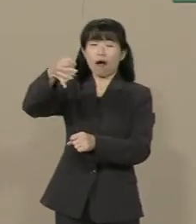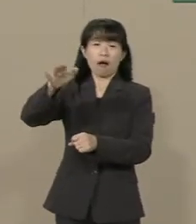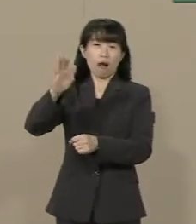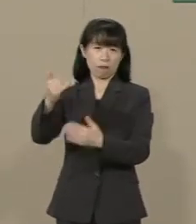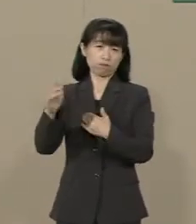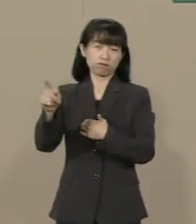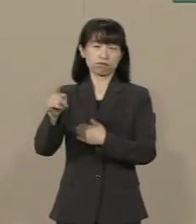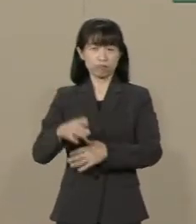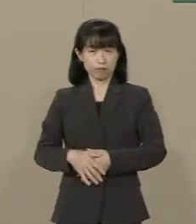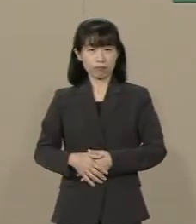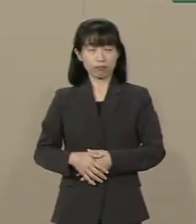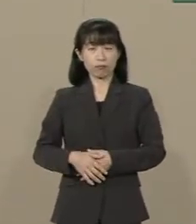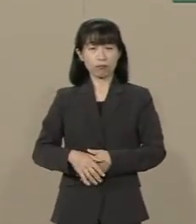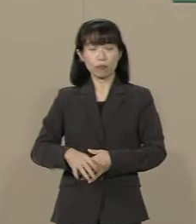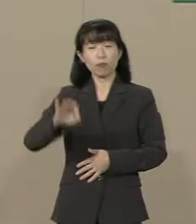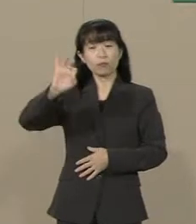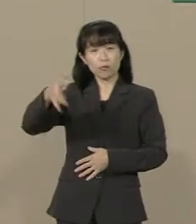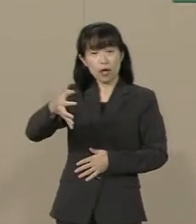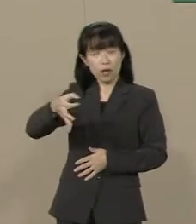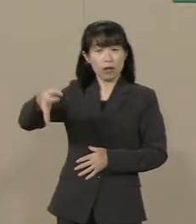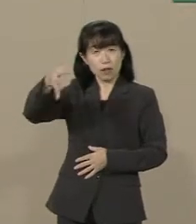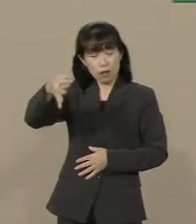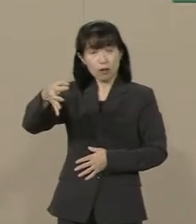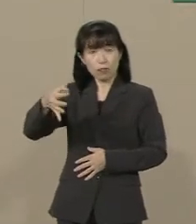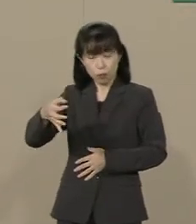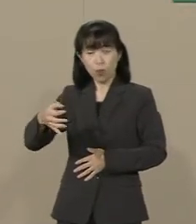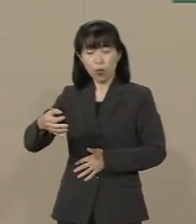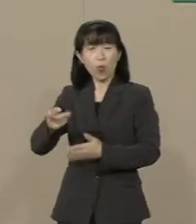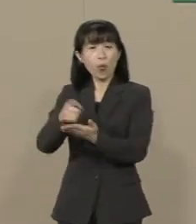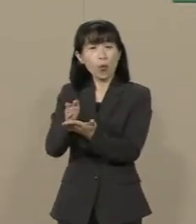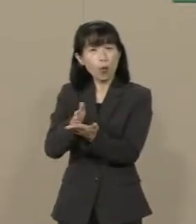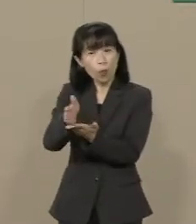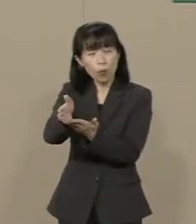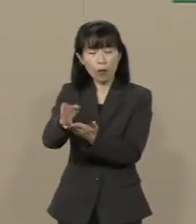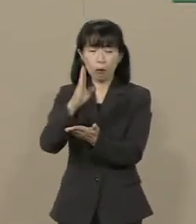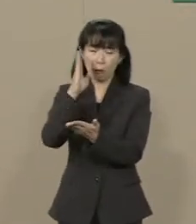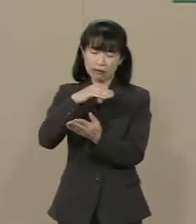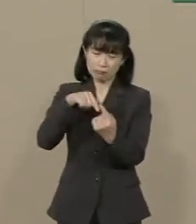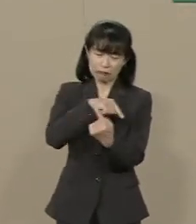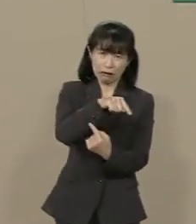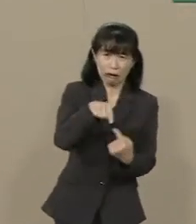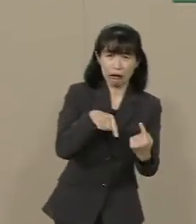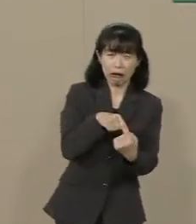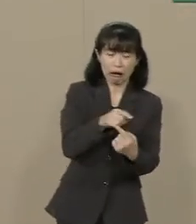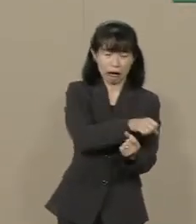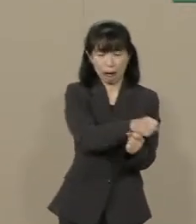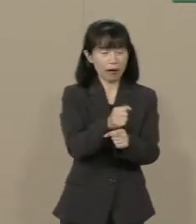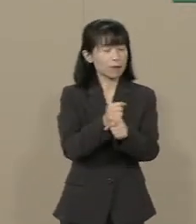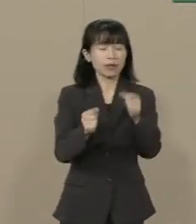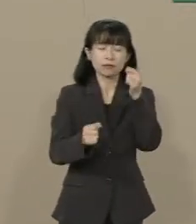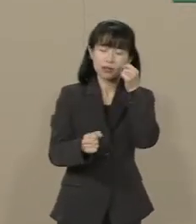この増税路線はこの悪循環 これから抜け出すことが できないんです